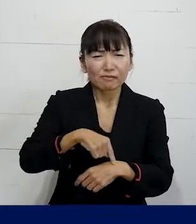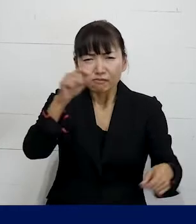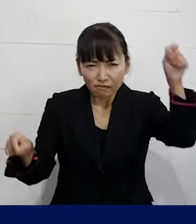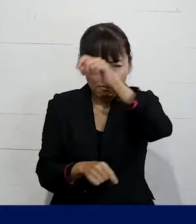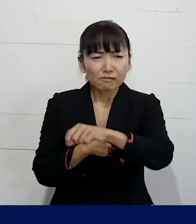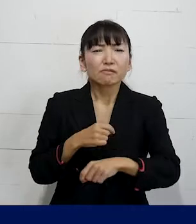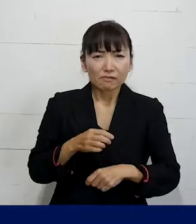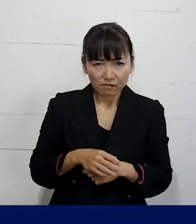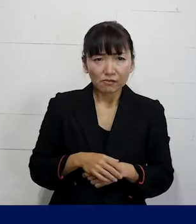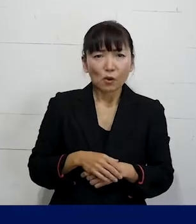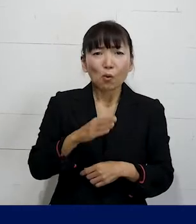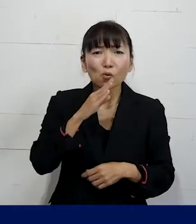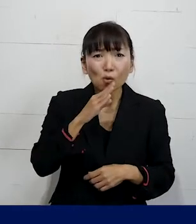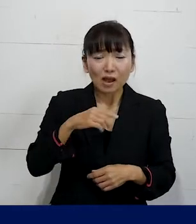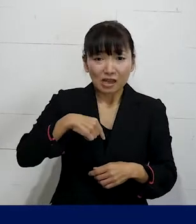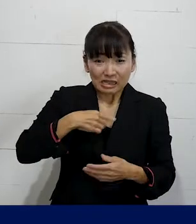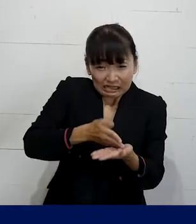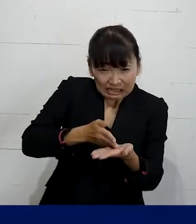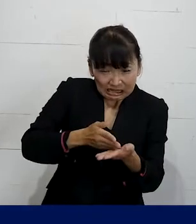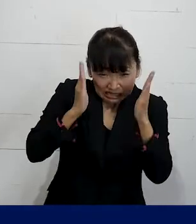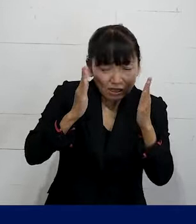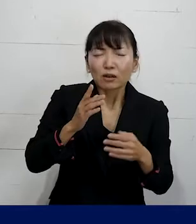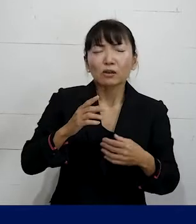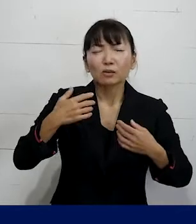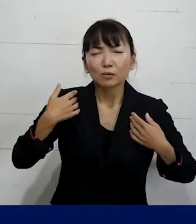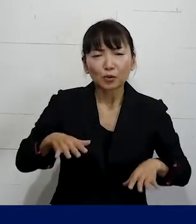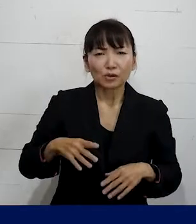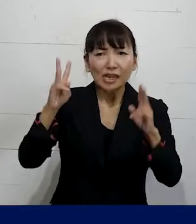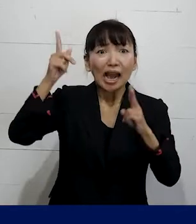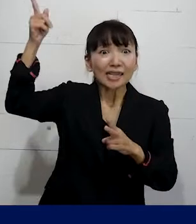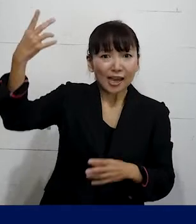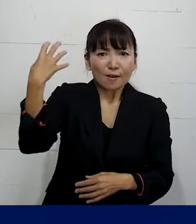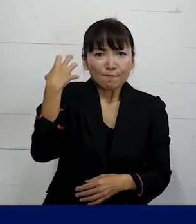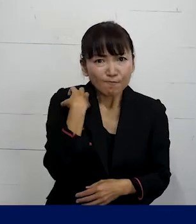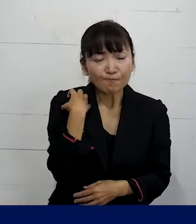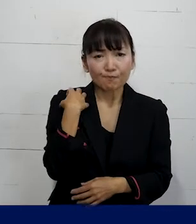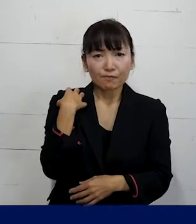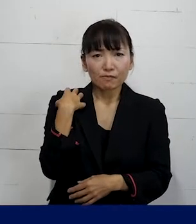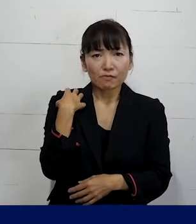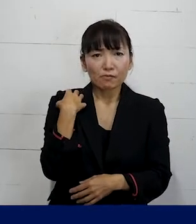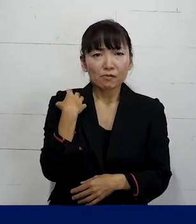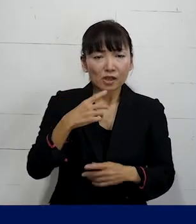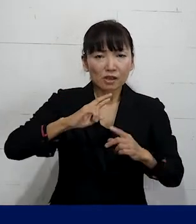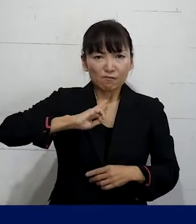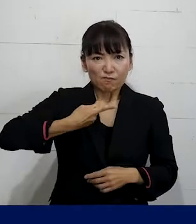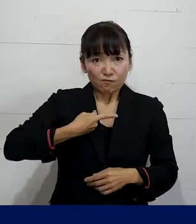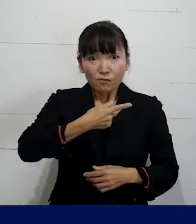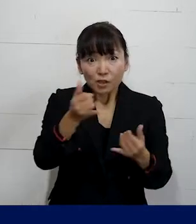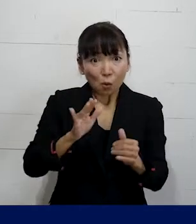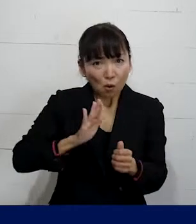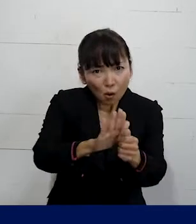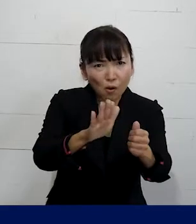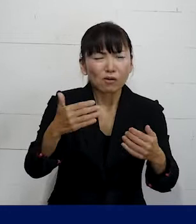それは使用者側（会社側）が責任をもって 対処しなければいけない問題なので